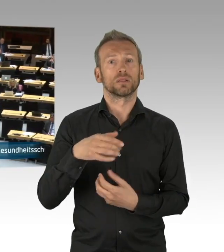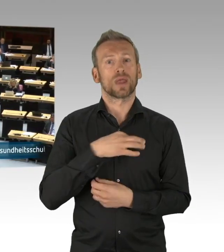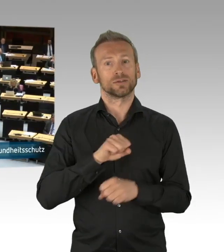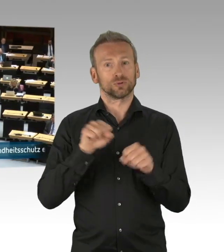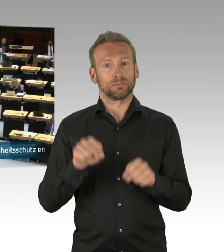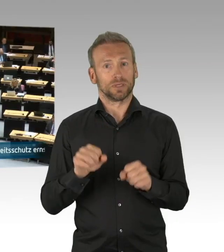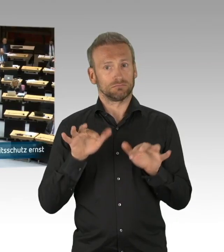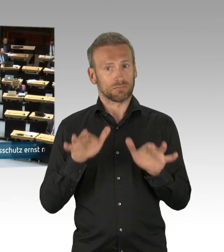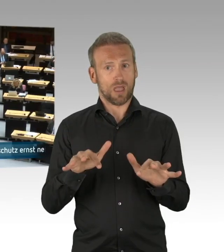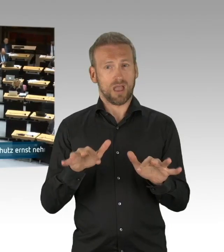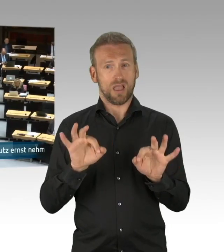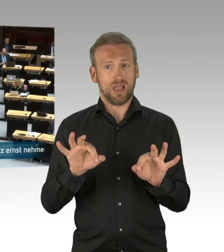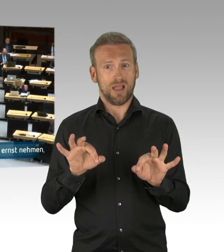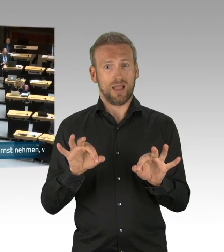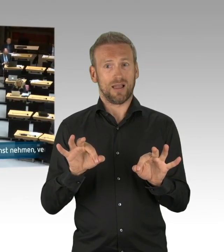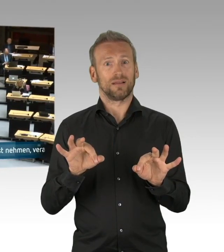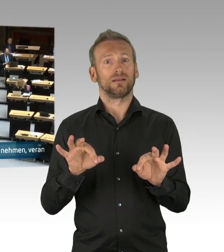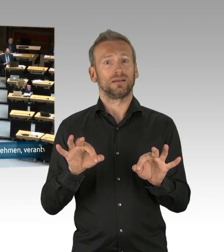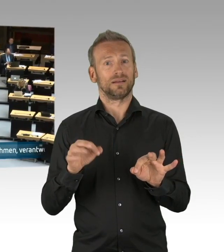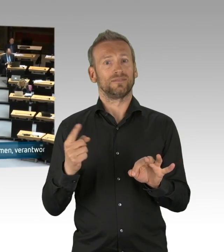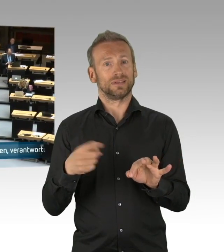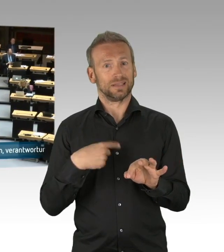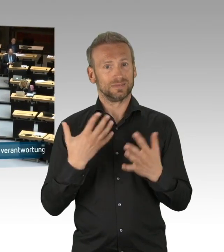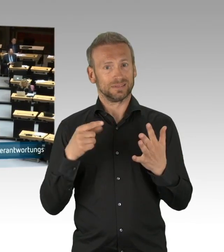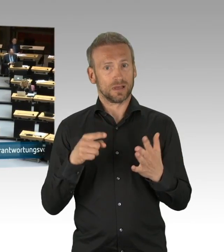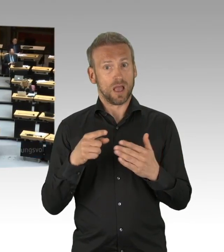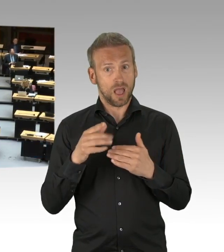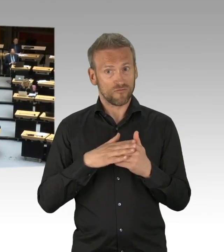Und dieser Beitrag wird meistens nicht gesehen, deswegen unterstreiche ich es hier.